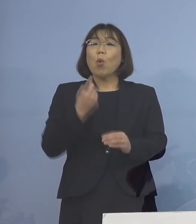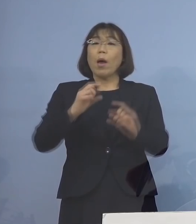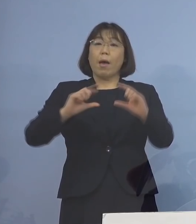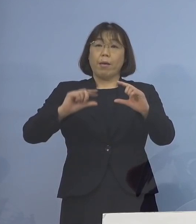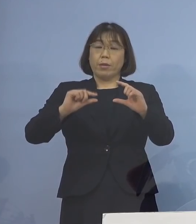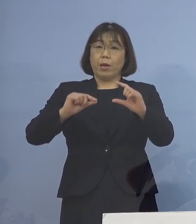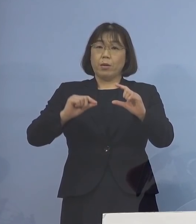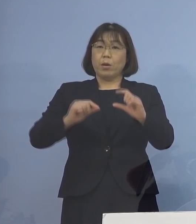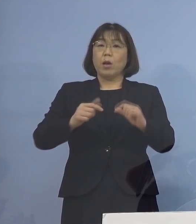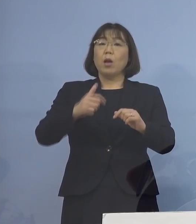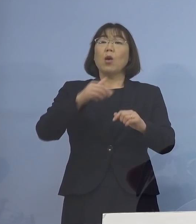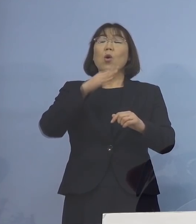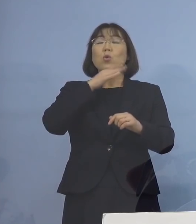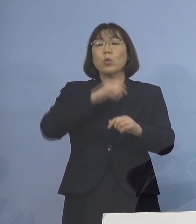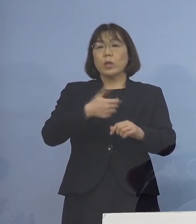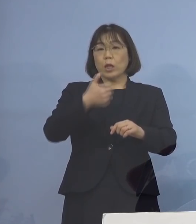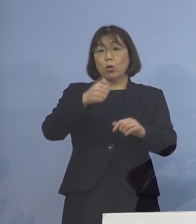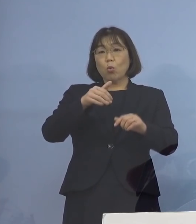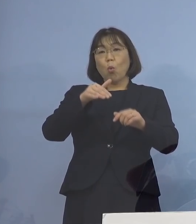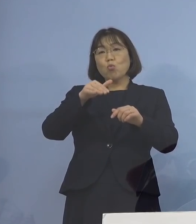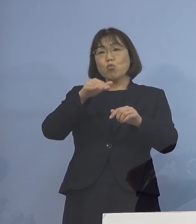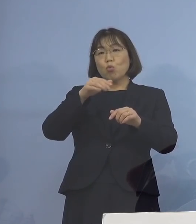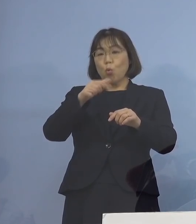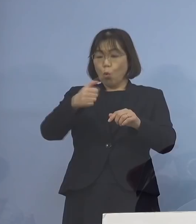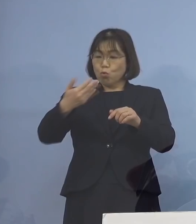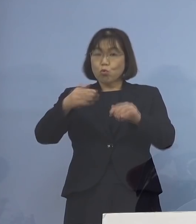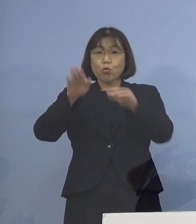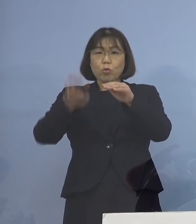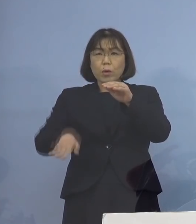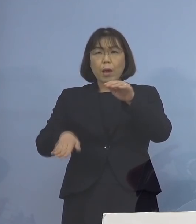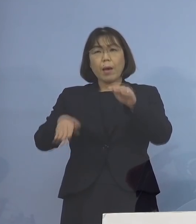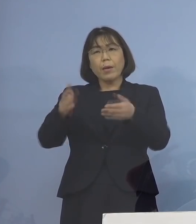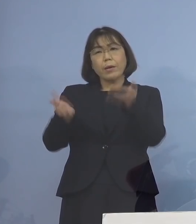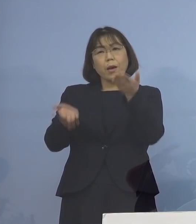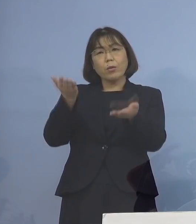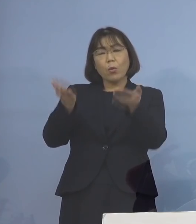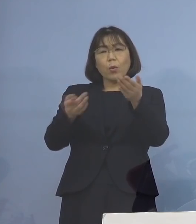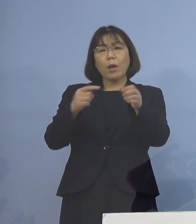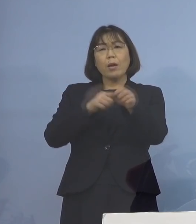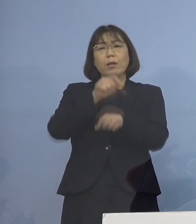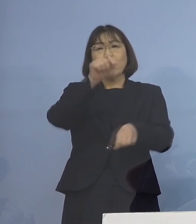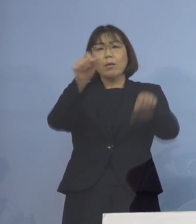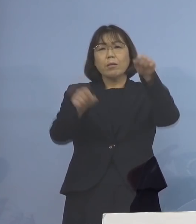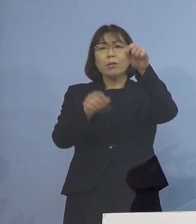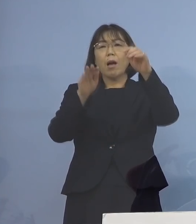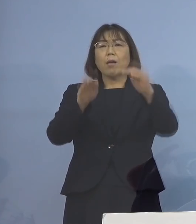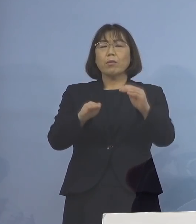59歳以下の方と比べて 時間の経過とともに格段に上昇する